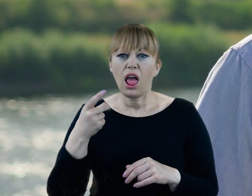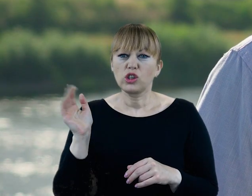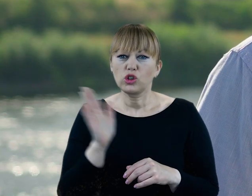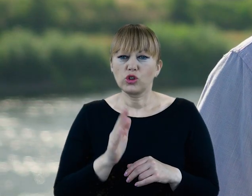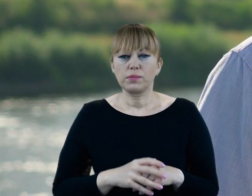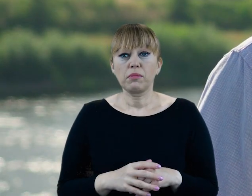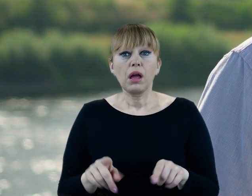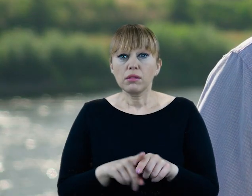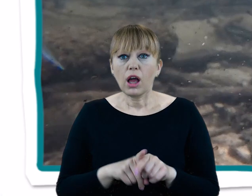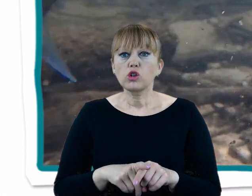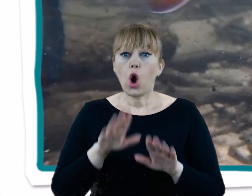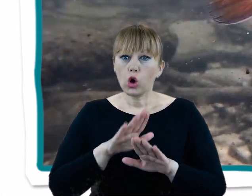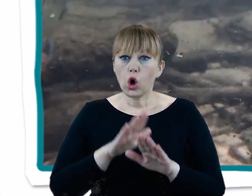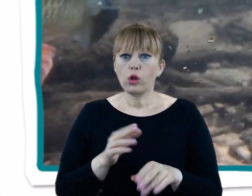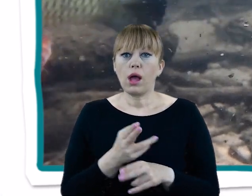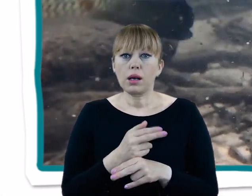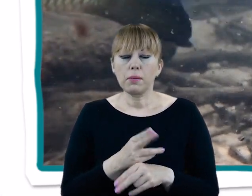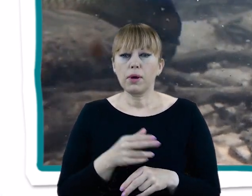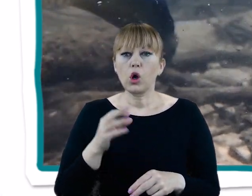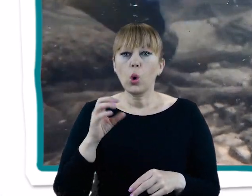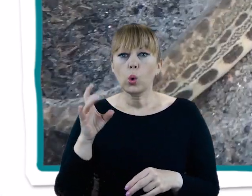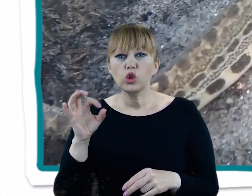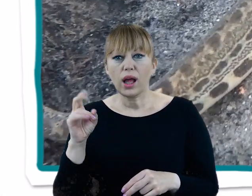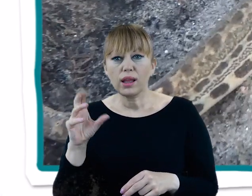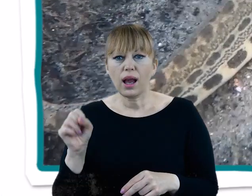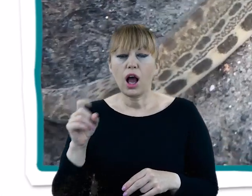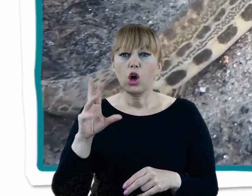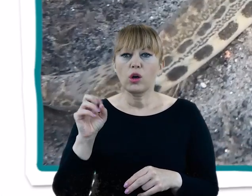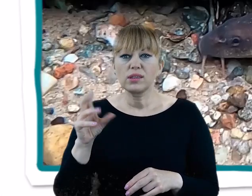No i kilka gatunków chronionych: różankę, kozę, śliza, certę i kiełbie.